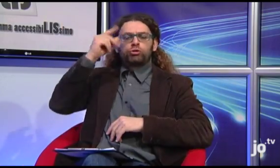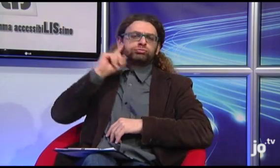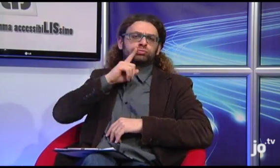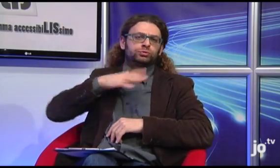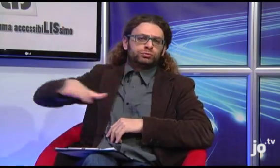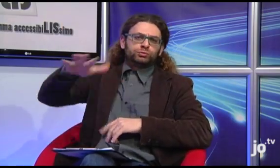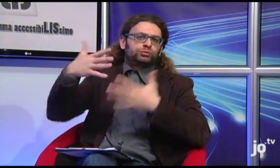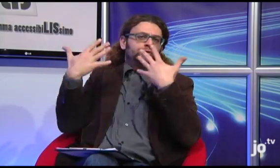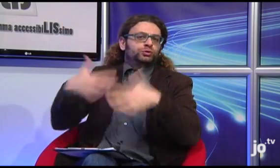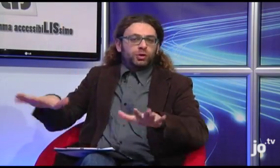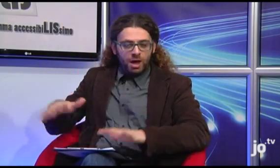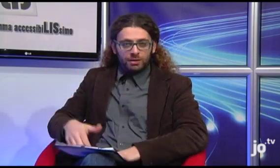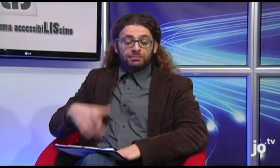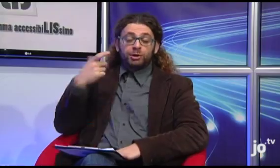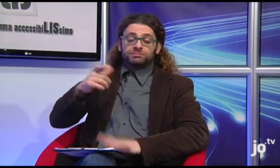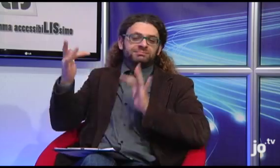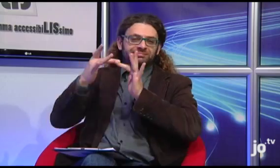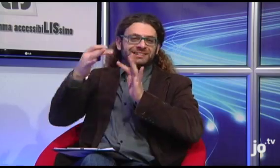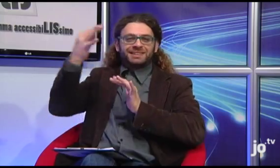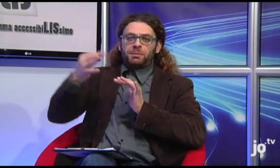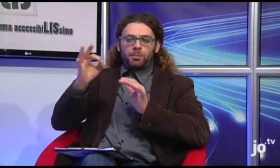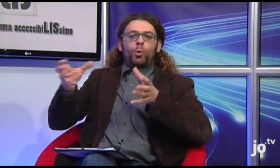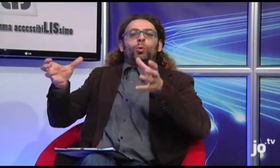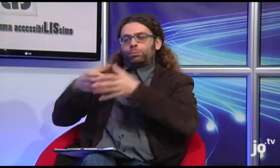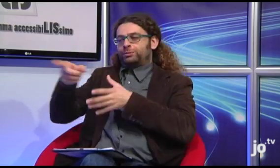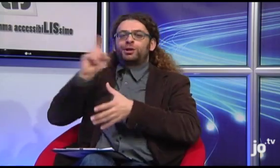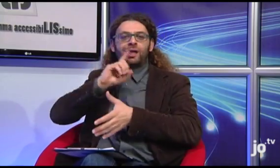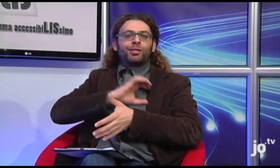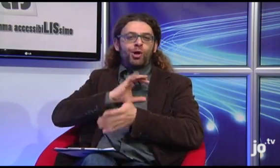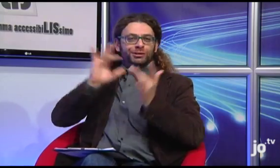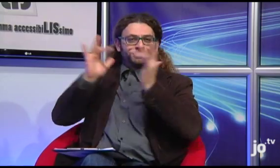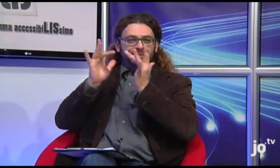L'Arcivescovo ha avuto già modo di conoscere i sordi cattolici proprio attraverso i frequenti contatti con il settore spirituale.